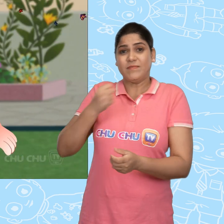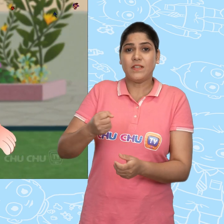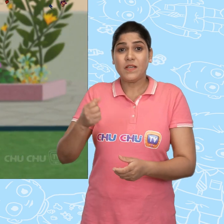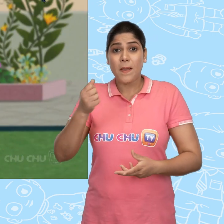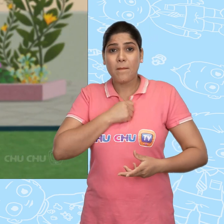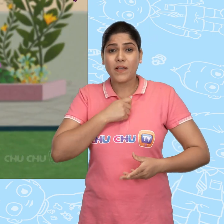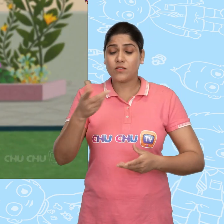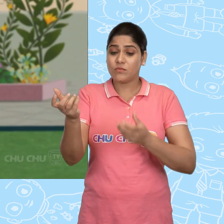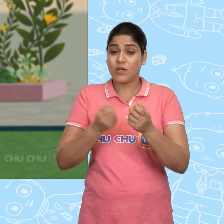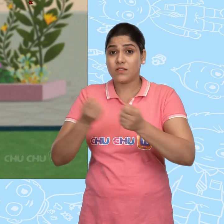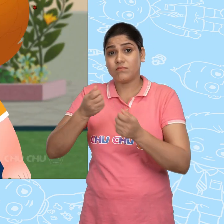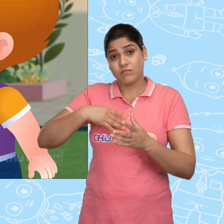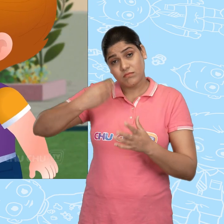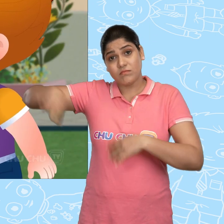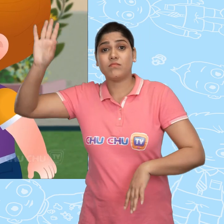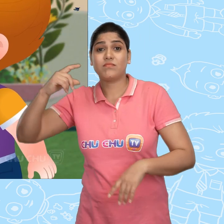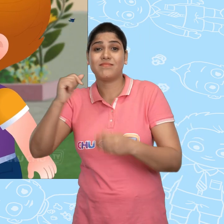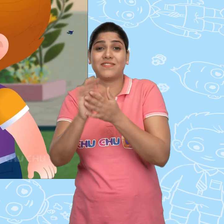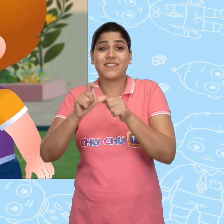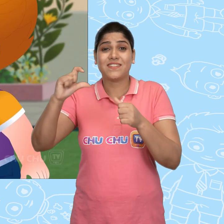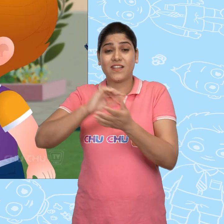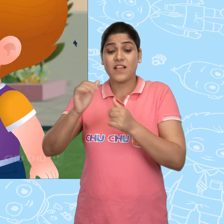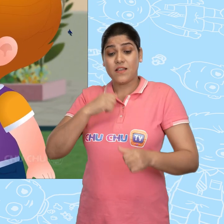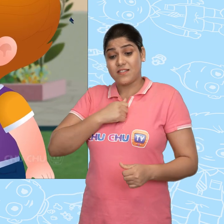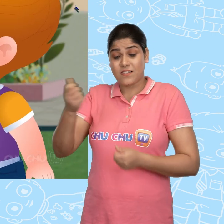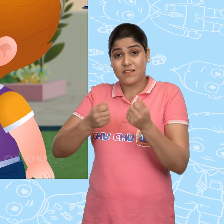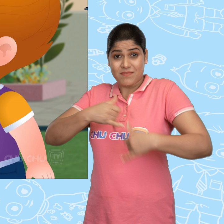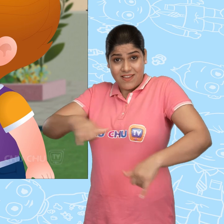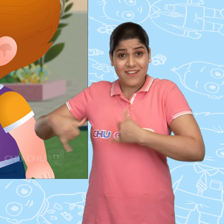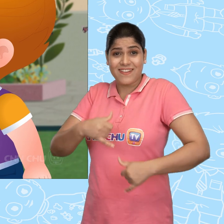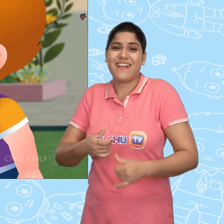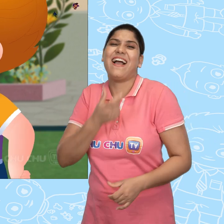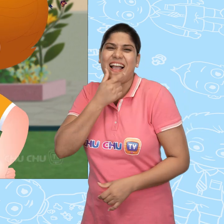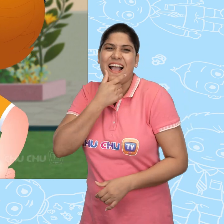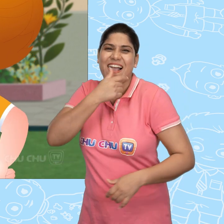मै तुम्हारी गाड़ी ले जा रहा हूँ ChaCha! अब इसके साथ मैं खेलूंगा।